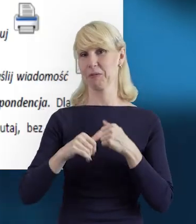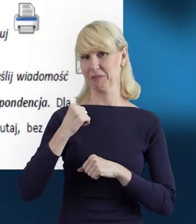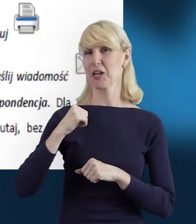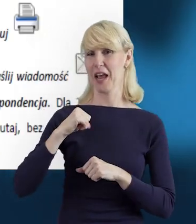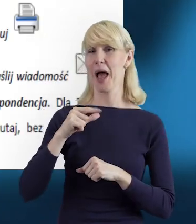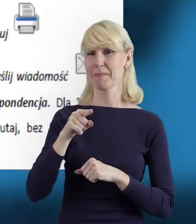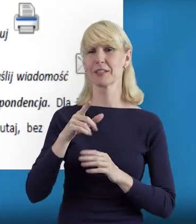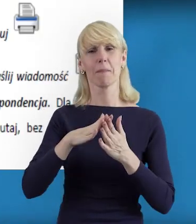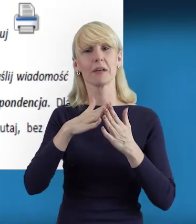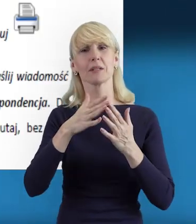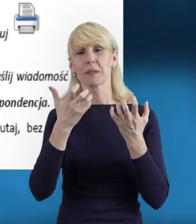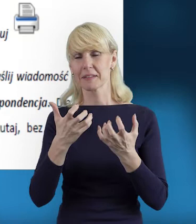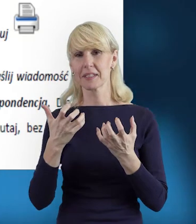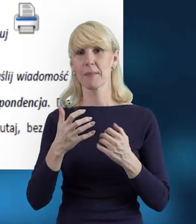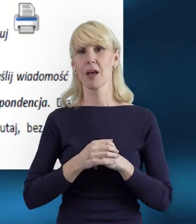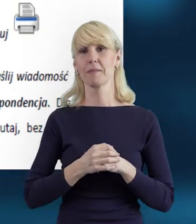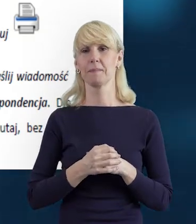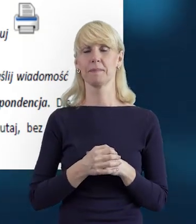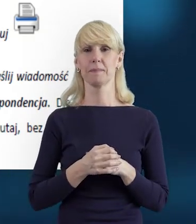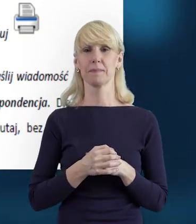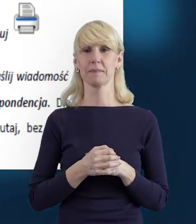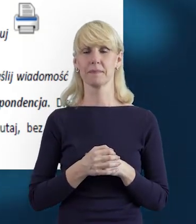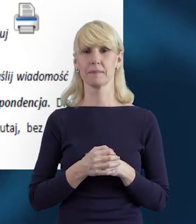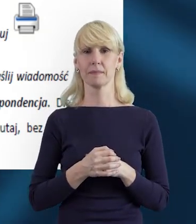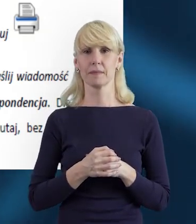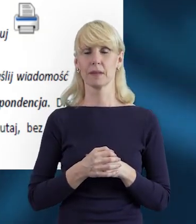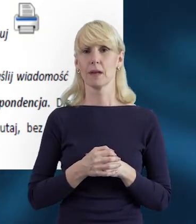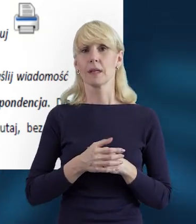Tak. Tego komunikatu oczekujemy. I też proszę się nie obawiać,